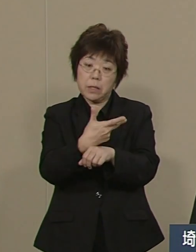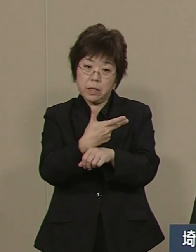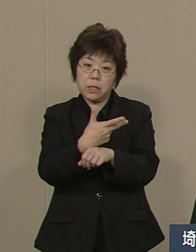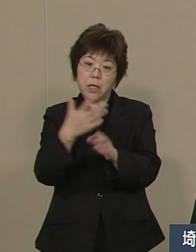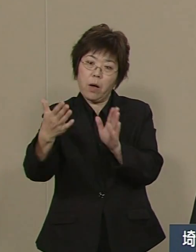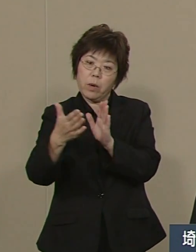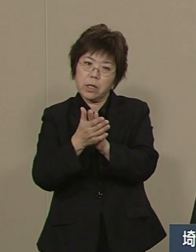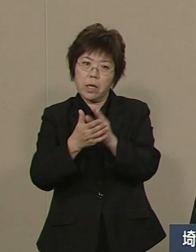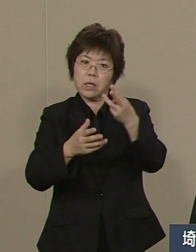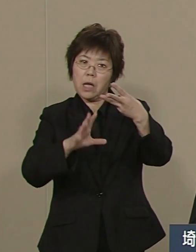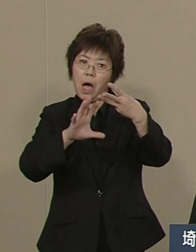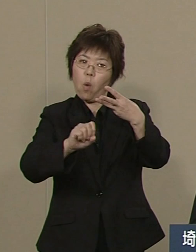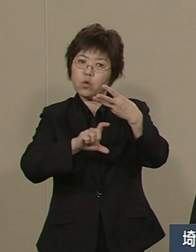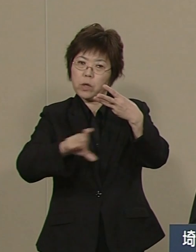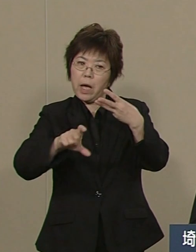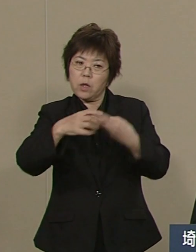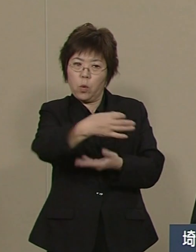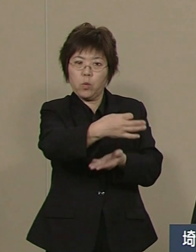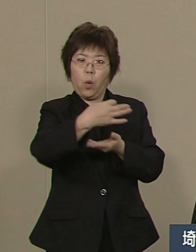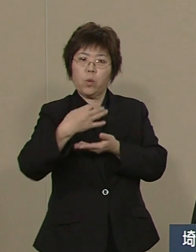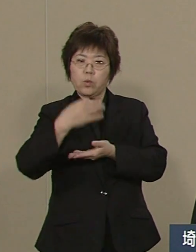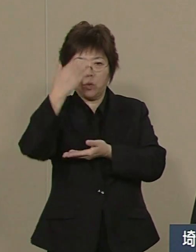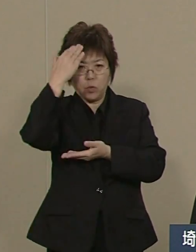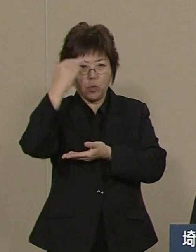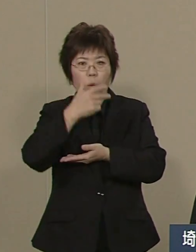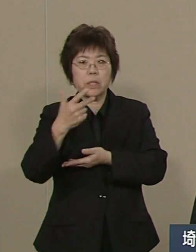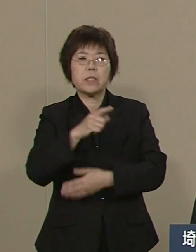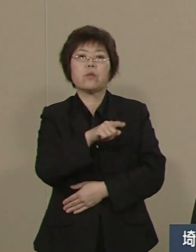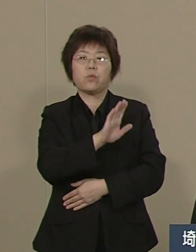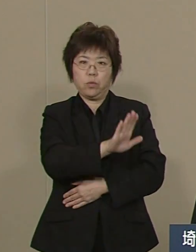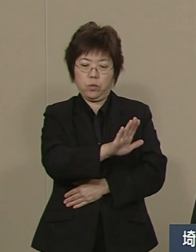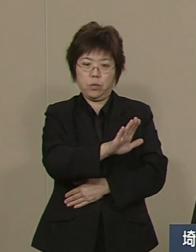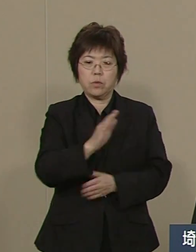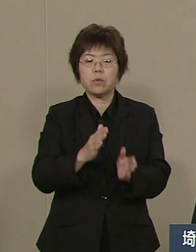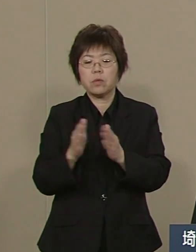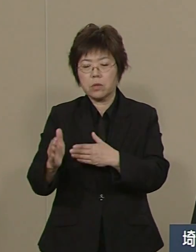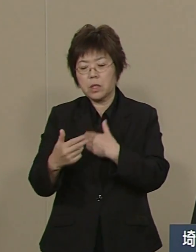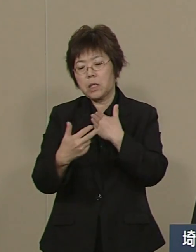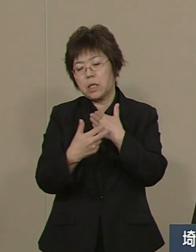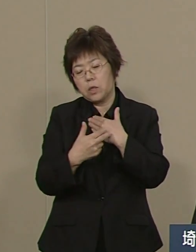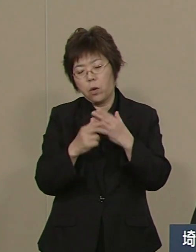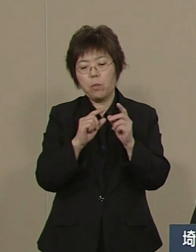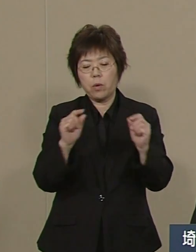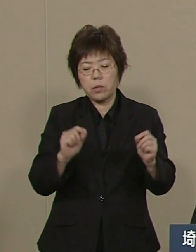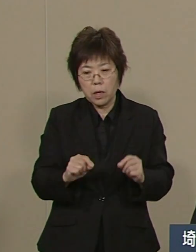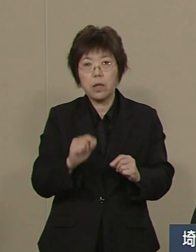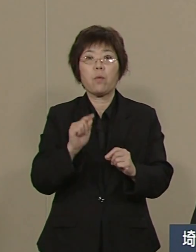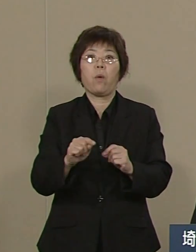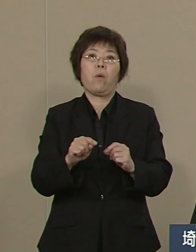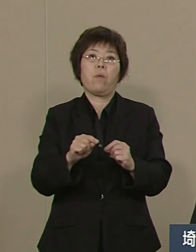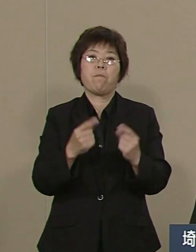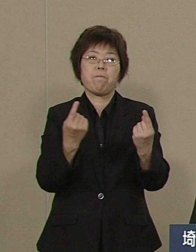一番難点と言われました 医療も改善されつつあります